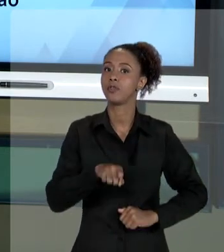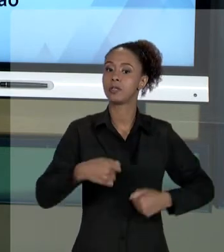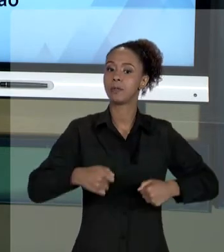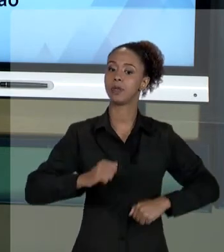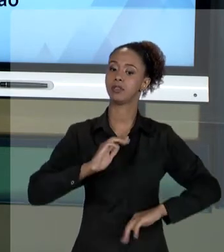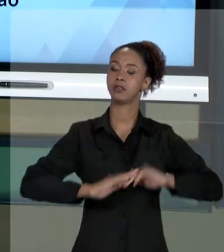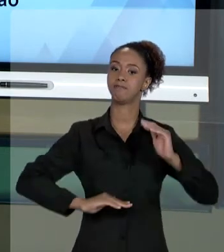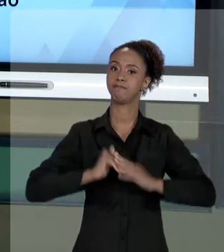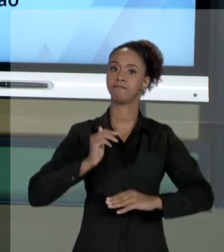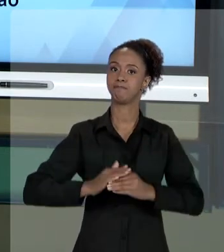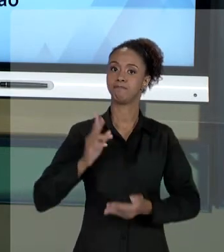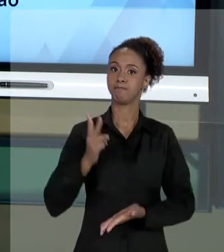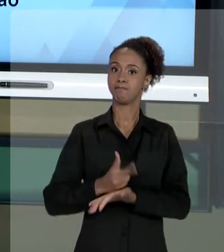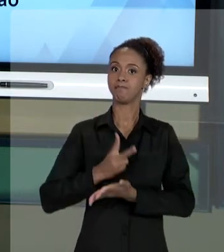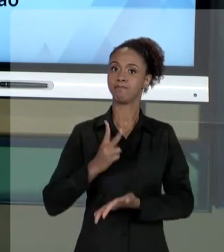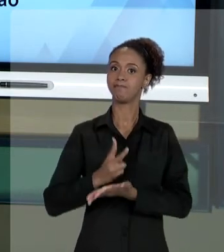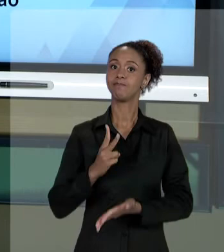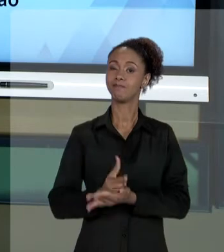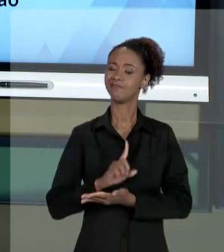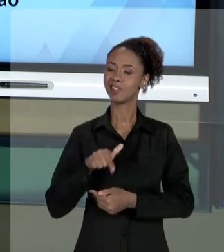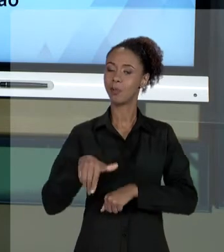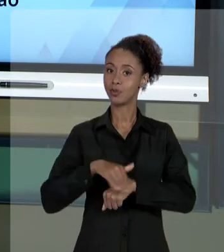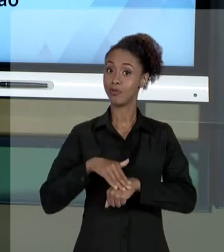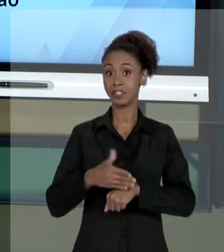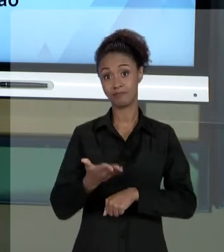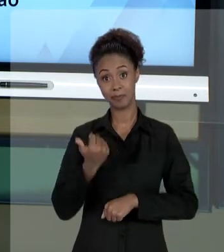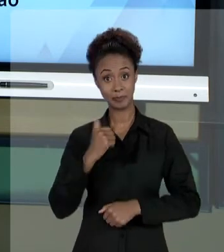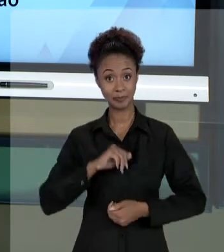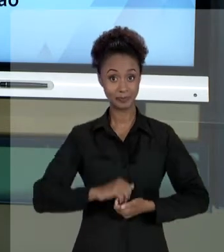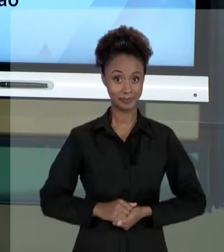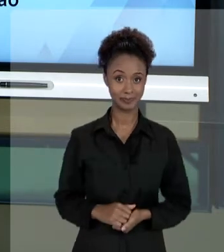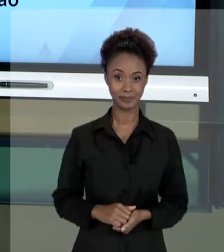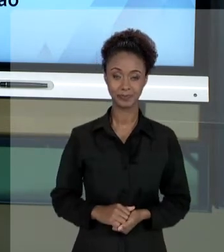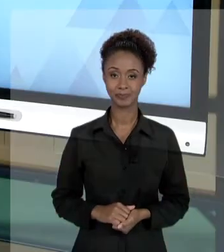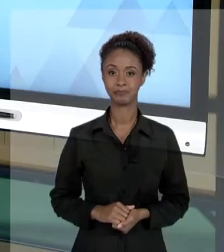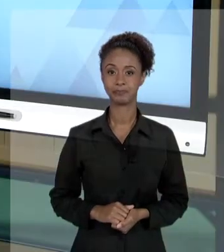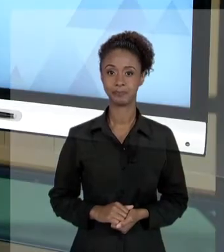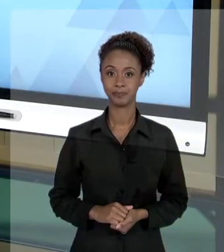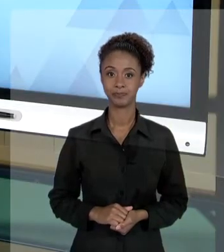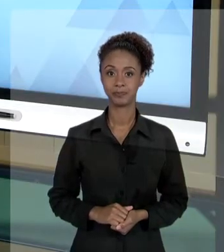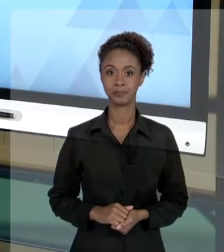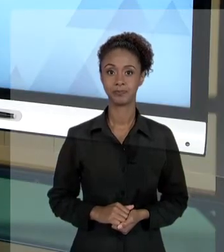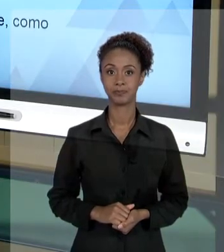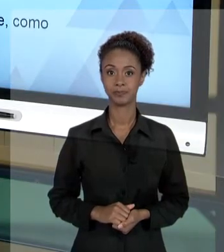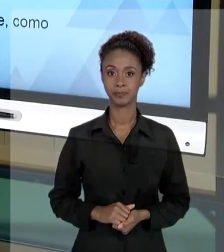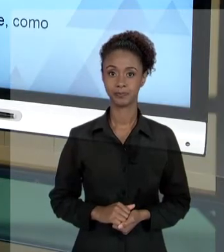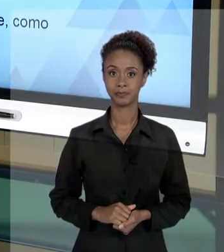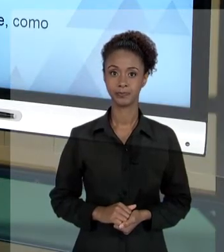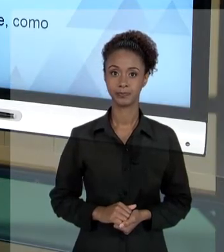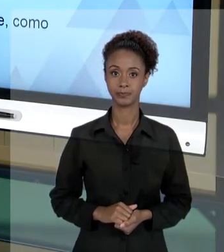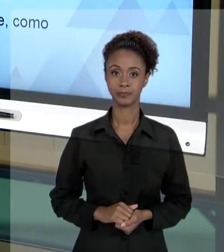ESSE ASSUNTO. VAMOS LÁ? [SILÊNCIO]